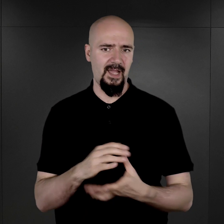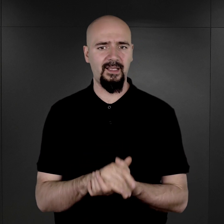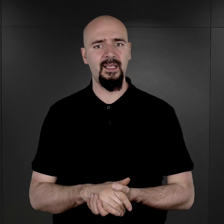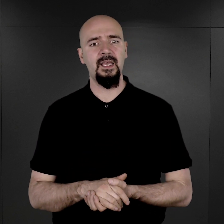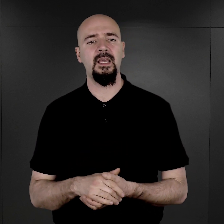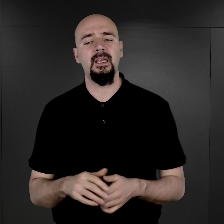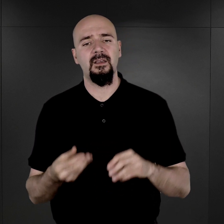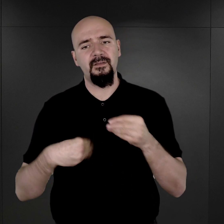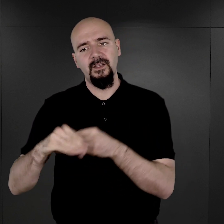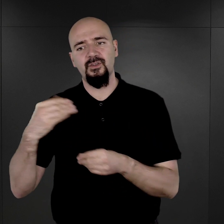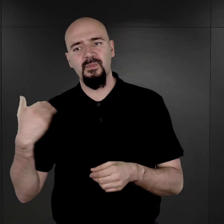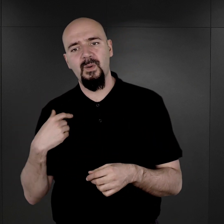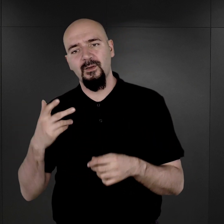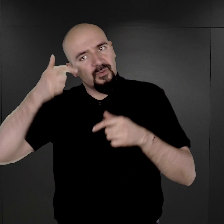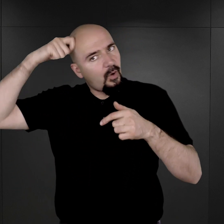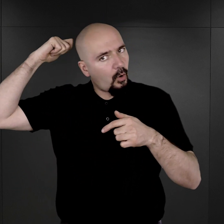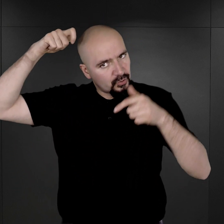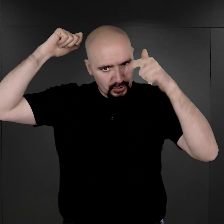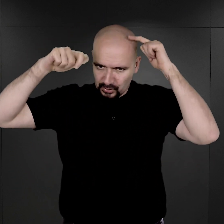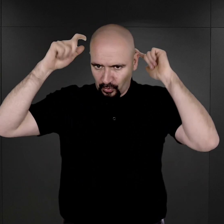Większość z nich była już ostrzyżona.